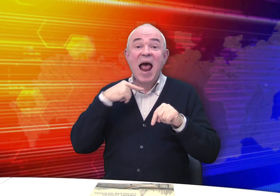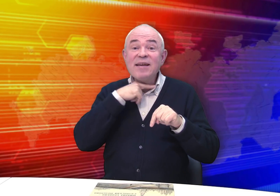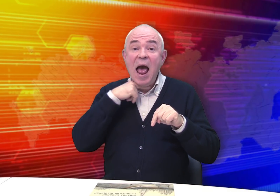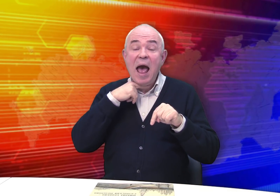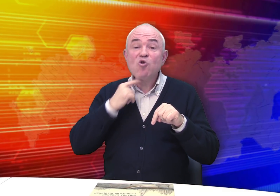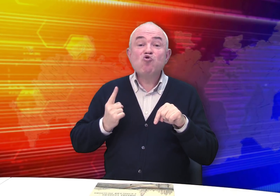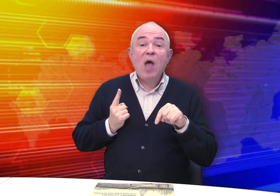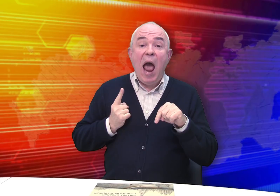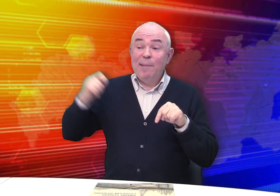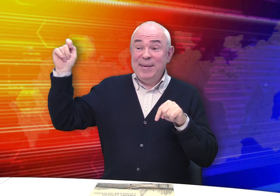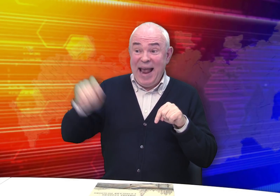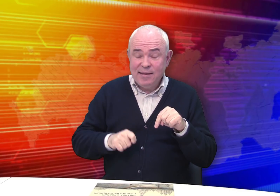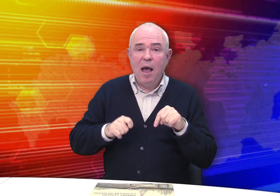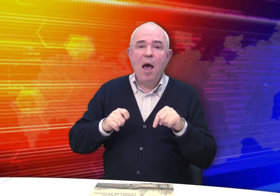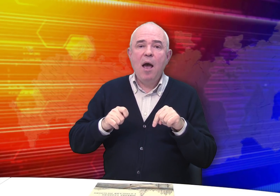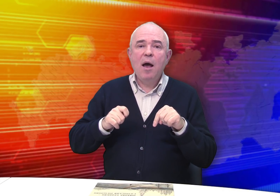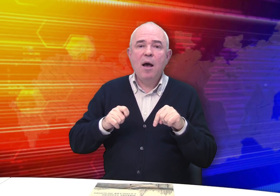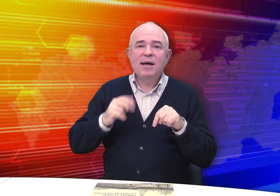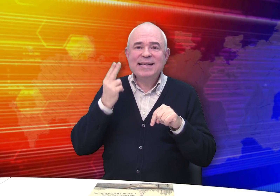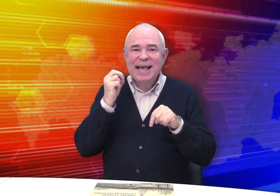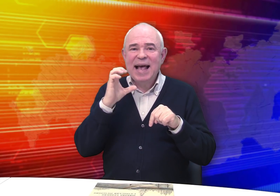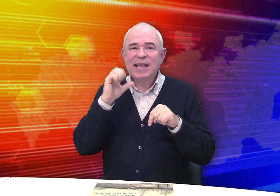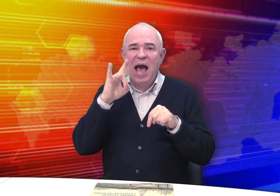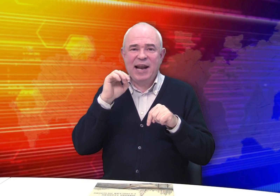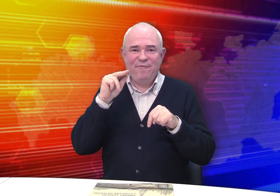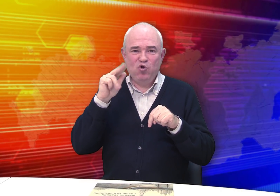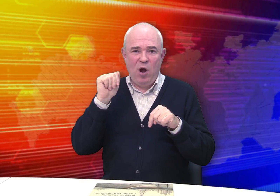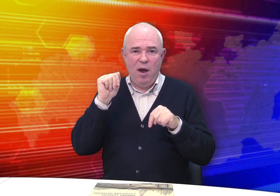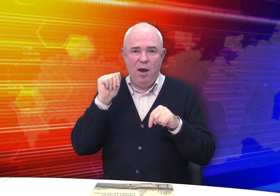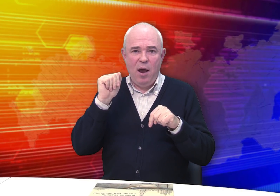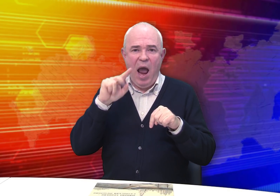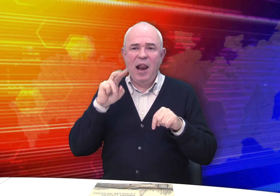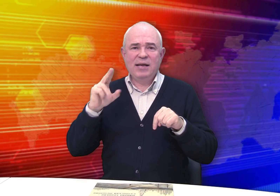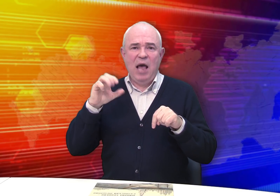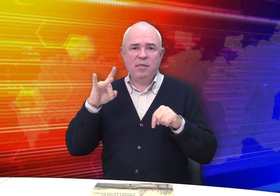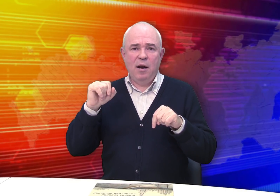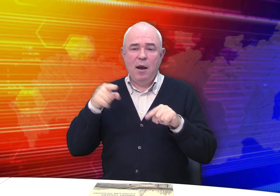В то время Рязань ждала приезда цесаревича Александра